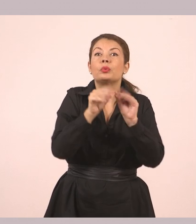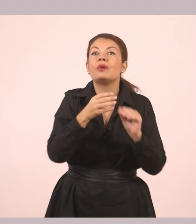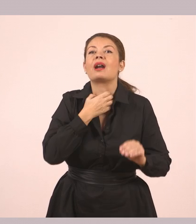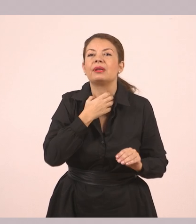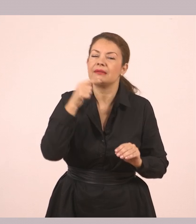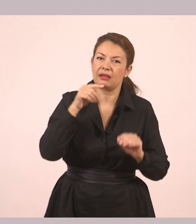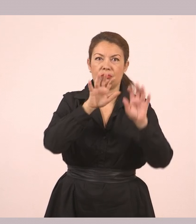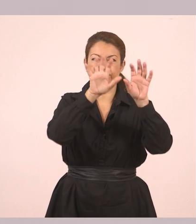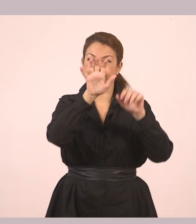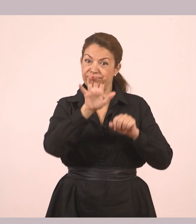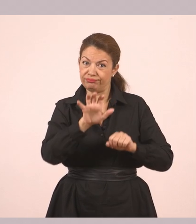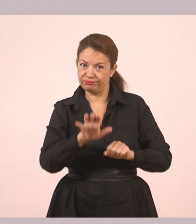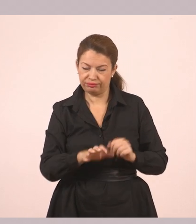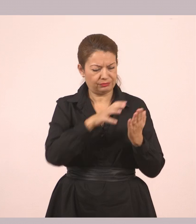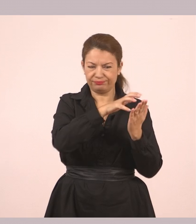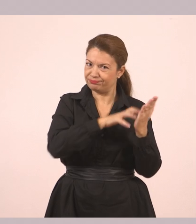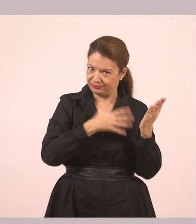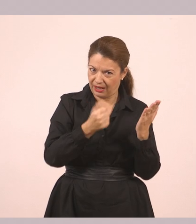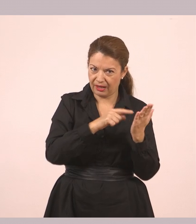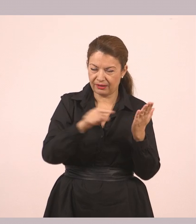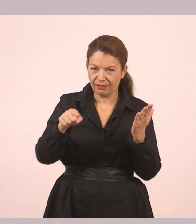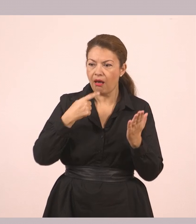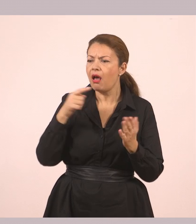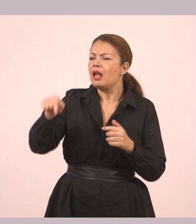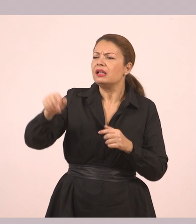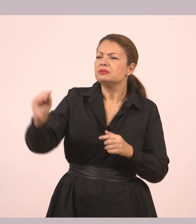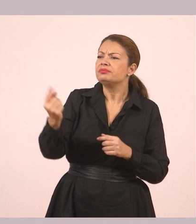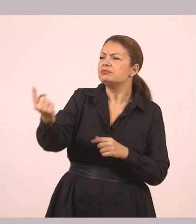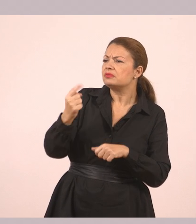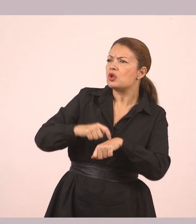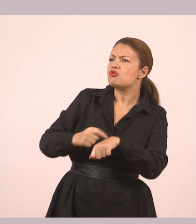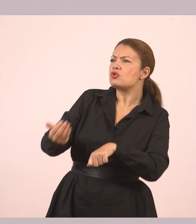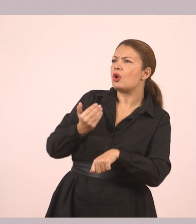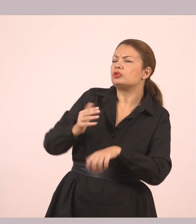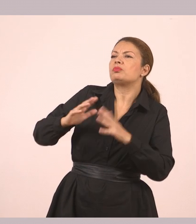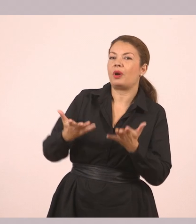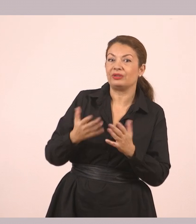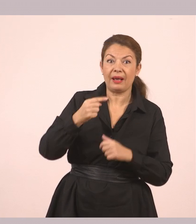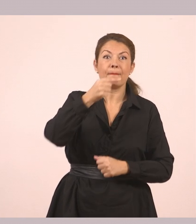Ευθύς λόγος. Πώς και έτσι νωρίς; Να η παύλα που σας είπα. Παύλα πάλι. Απαντάει ο άλλος από κάτω.